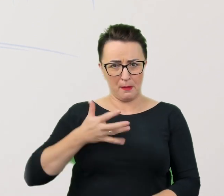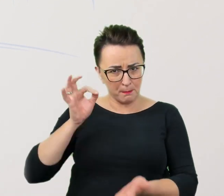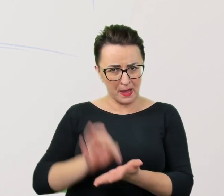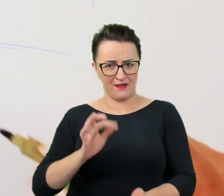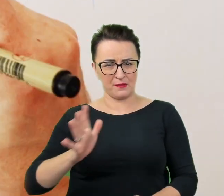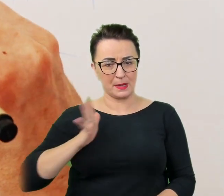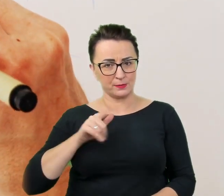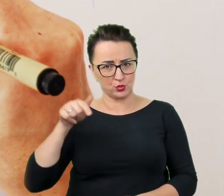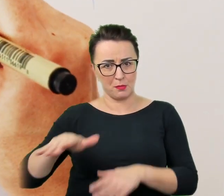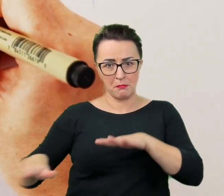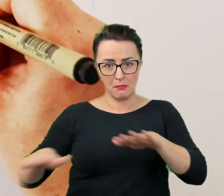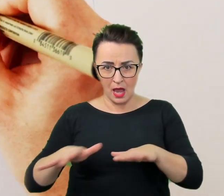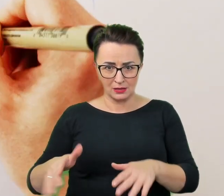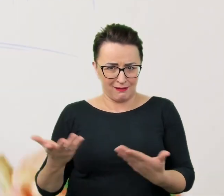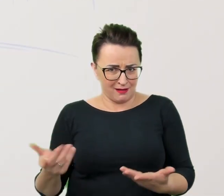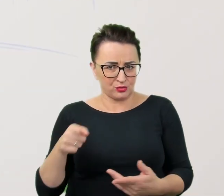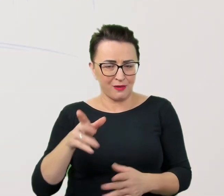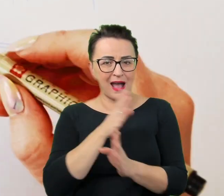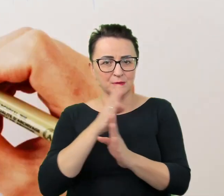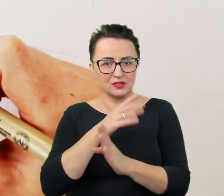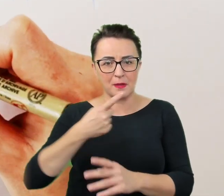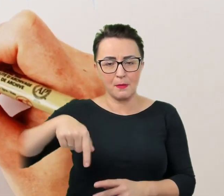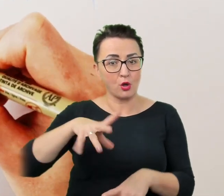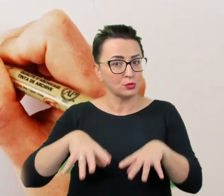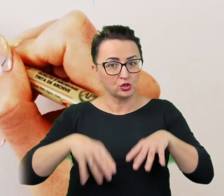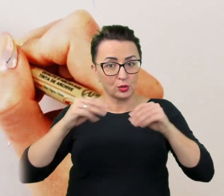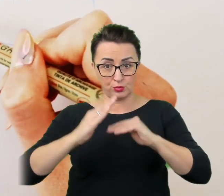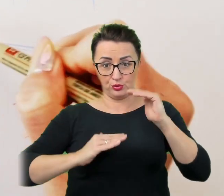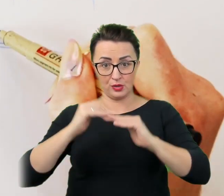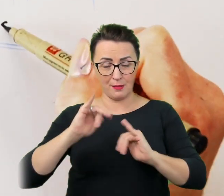a przecież taką atmosferę od początku budujemy jako podstawę udanej rozmowy,